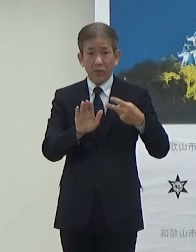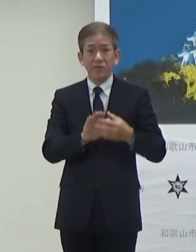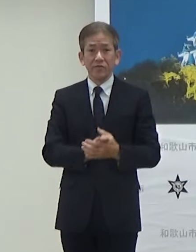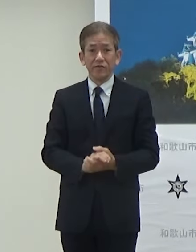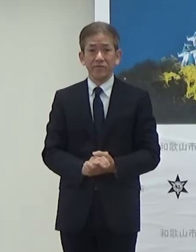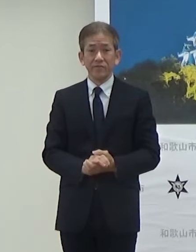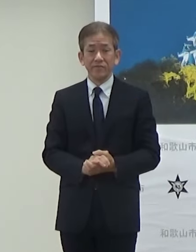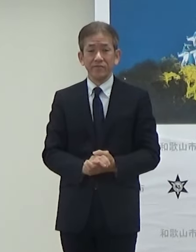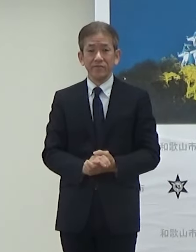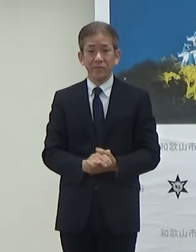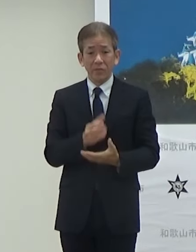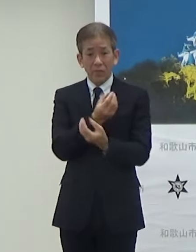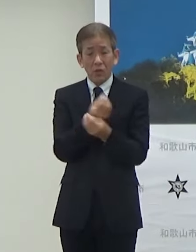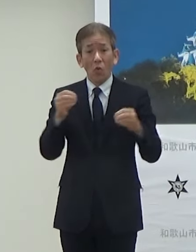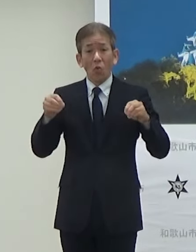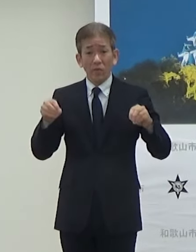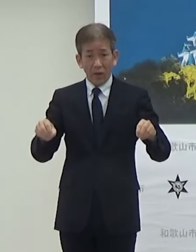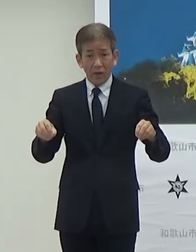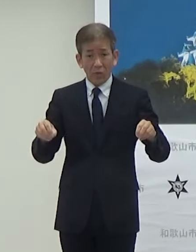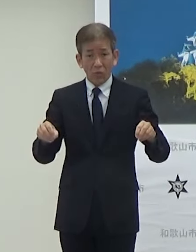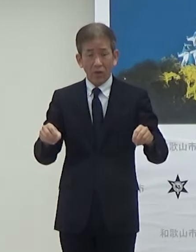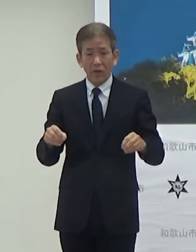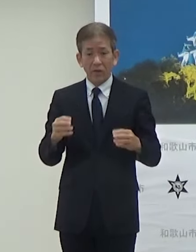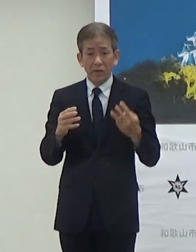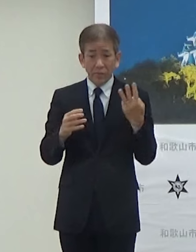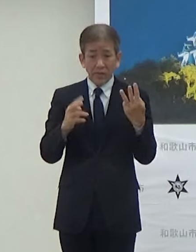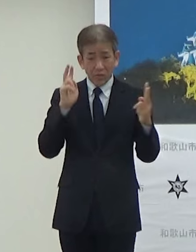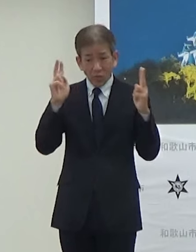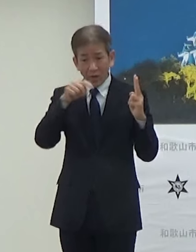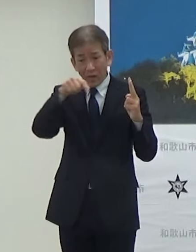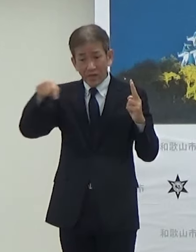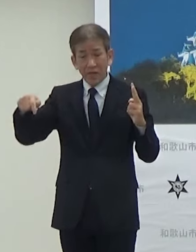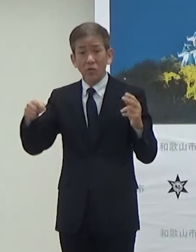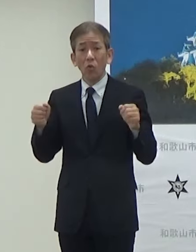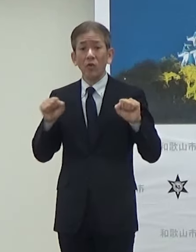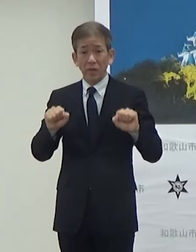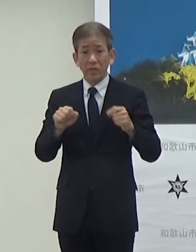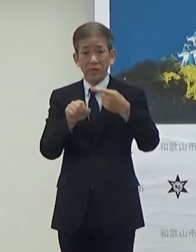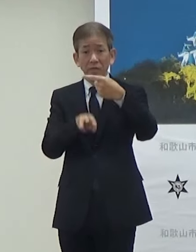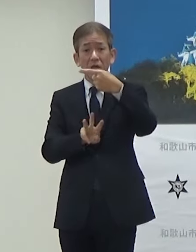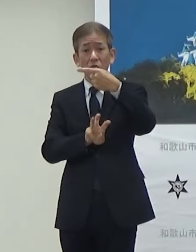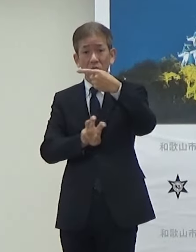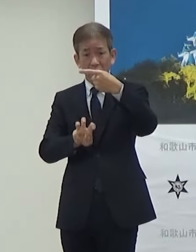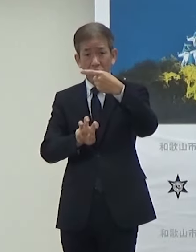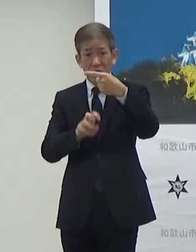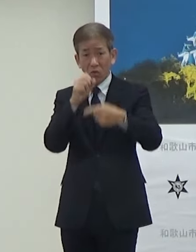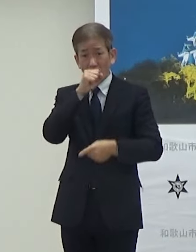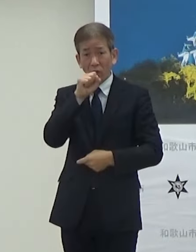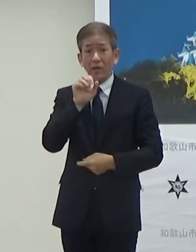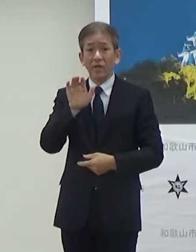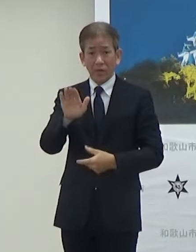協定をこの3者とやることになっていまして1月30日という形になります